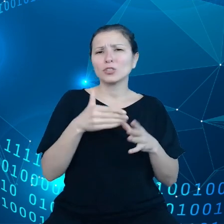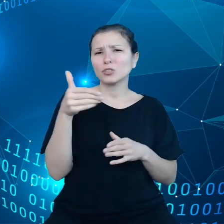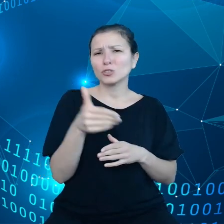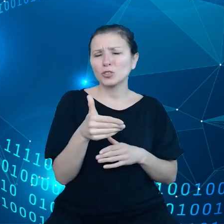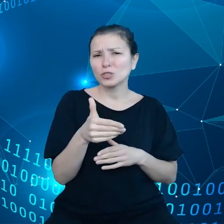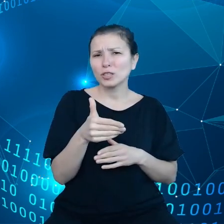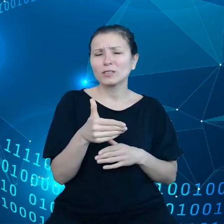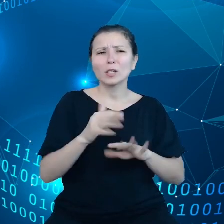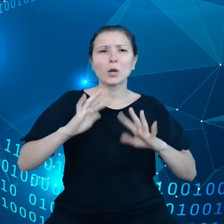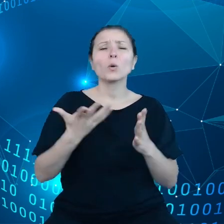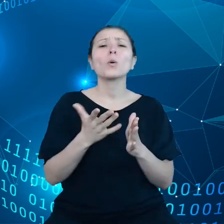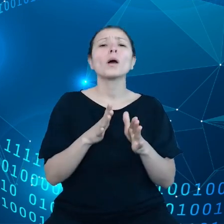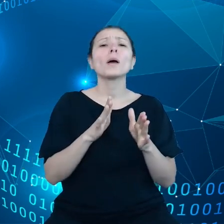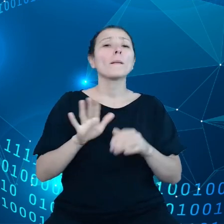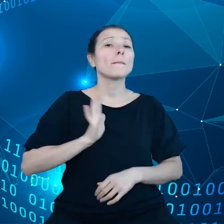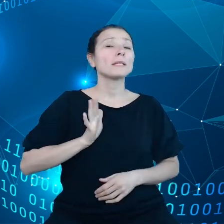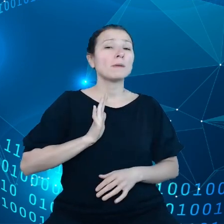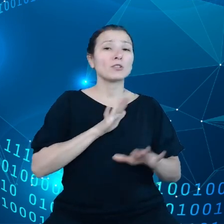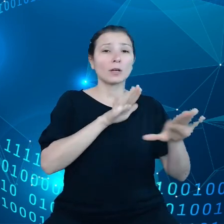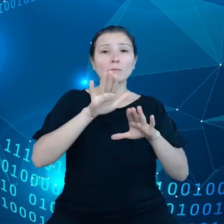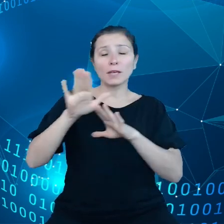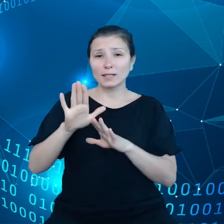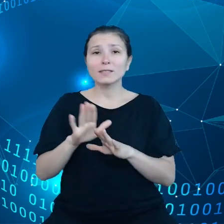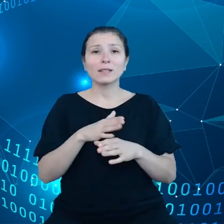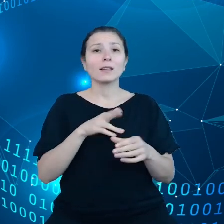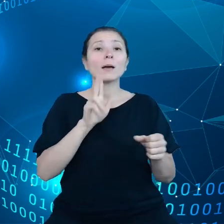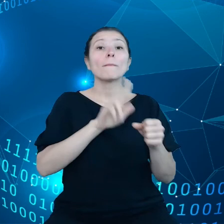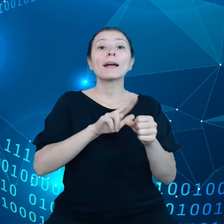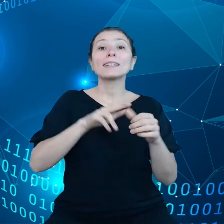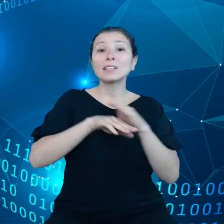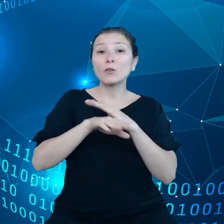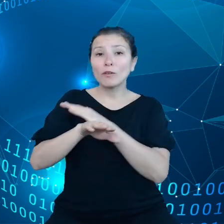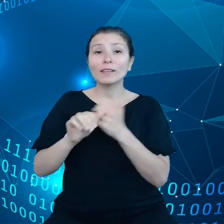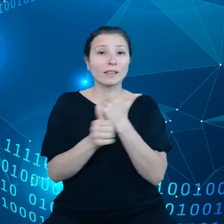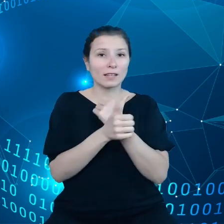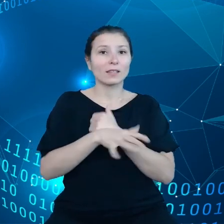danych było dostępnych w Europie i będą te miejsca